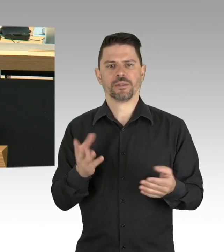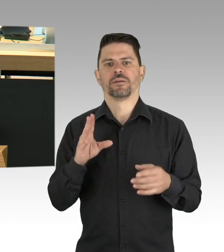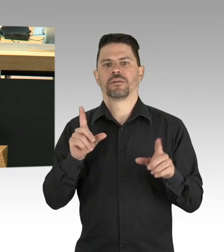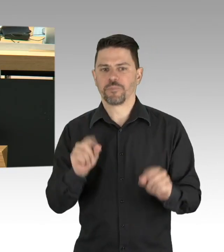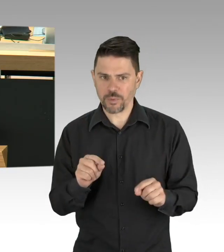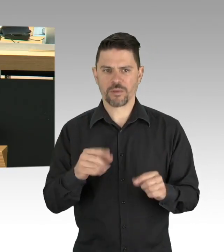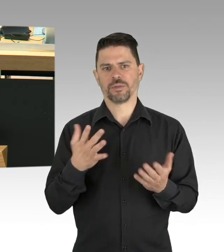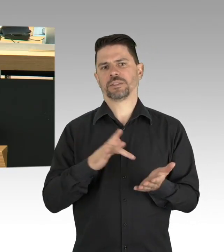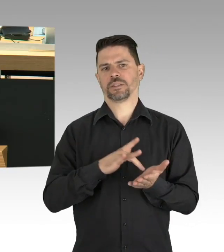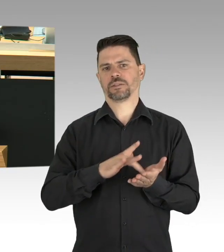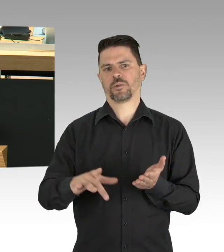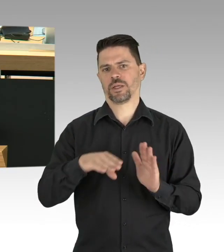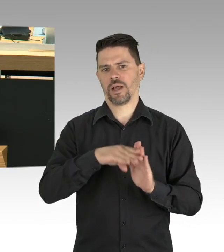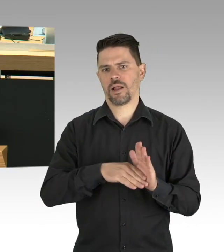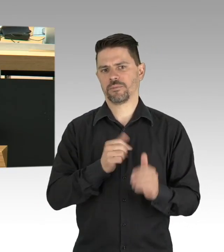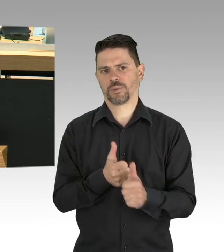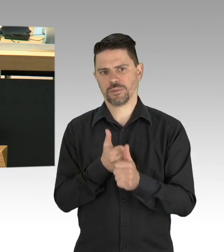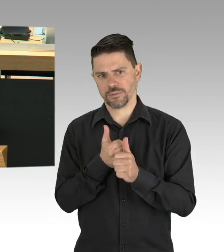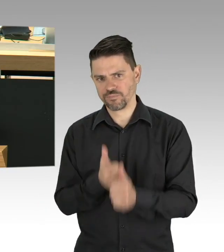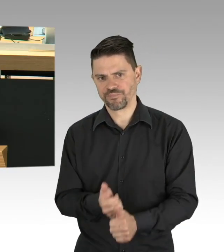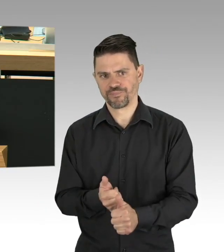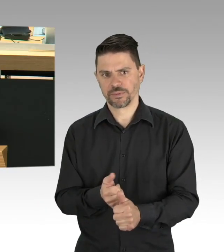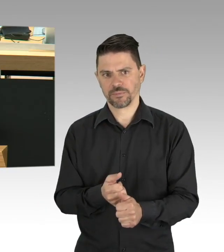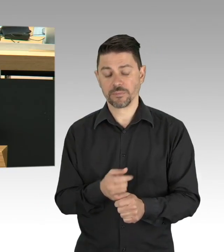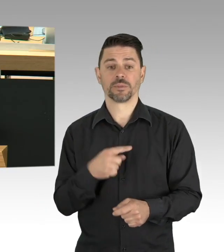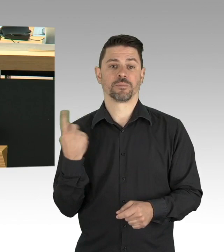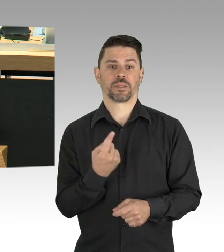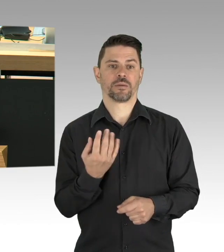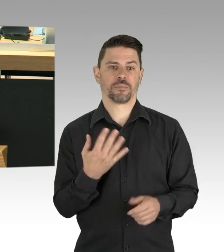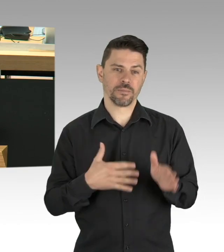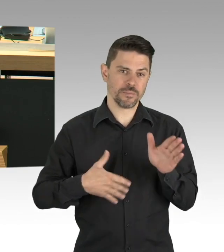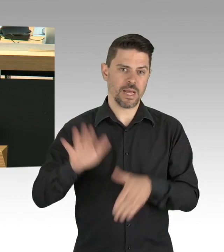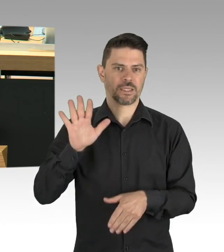„Lieber Herr Dregger, seit Wochen muss unser kleines Restaurant geschlossen bleiben.